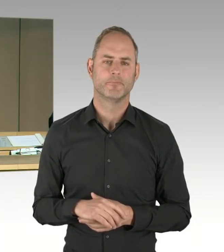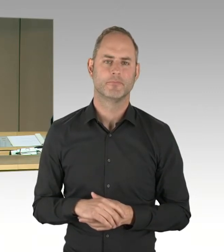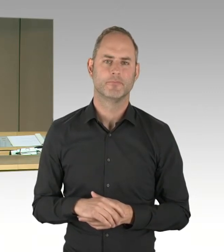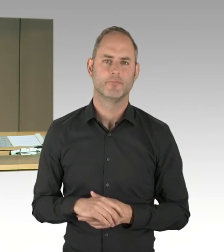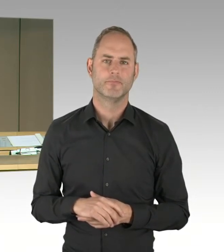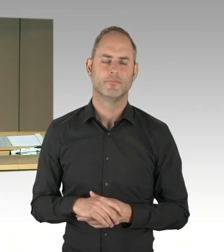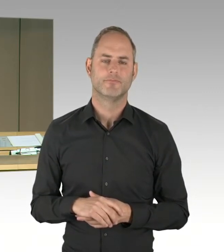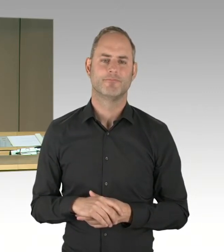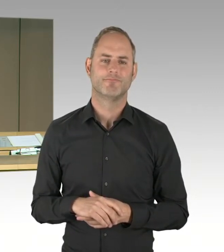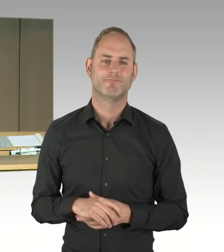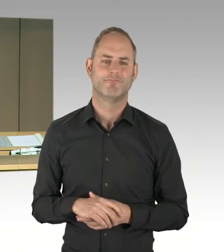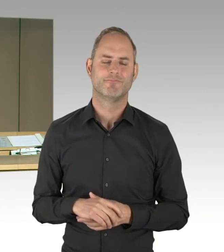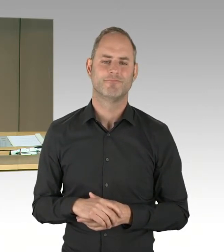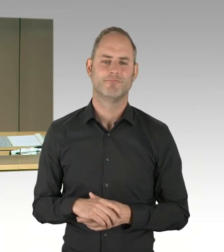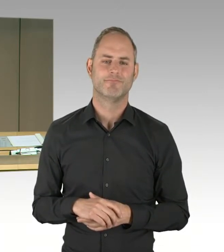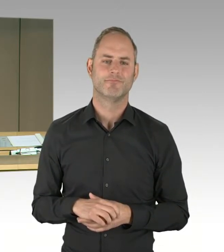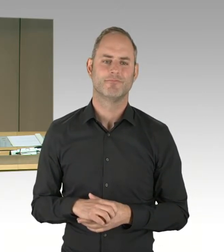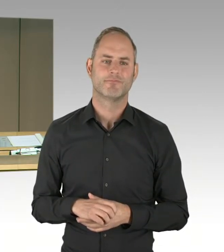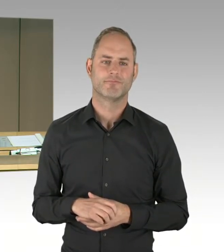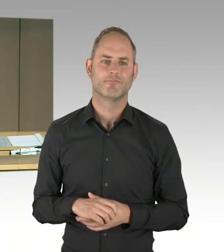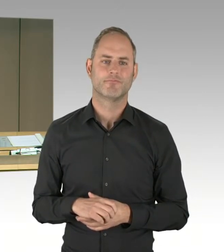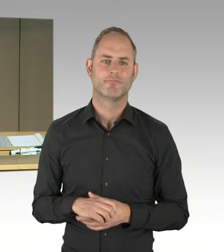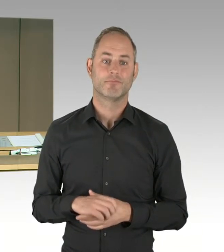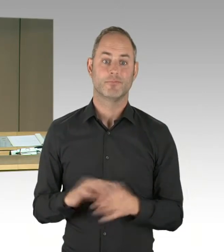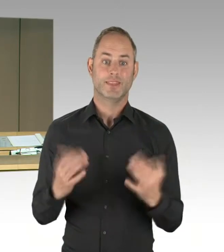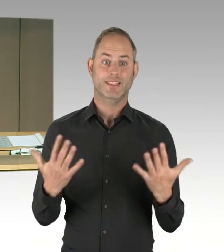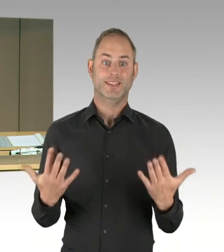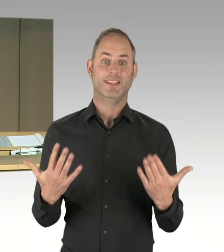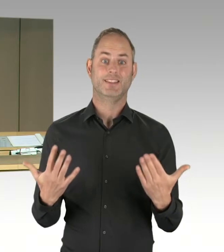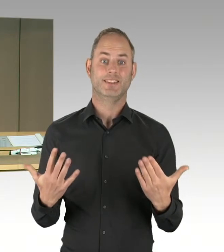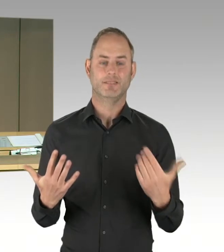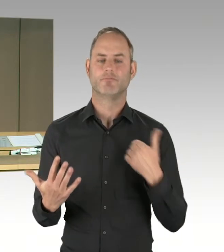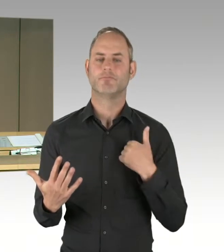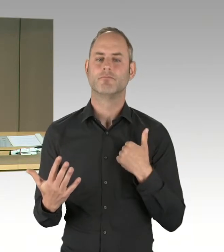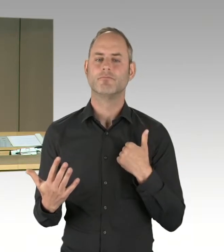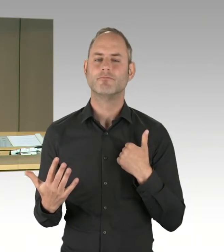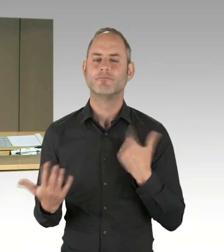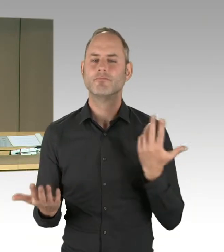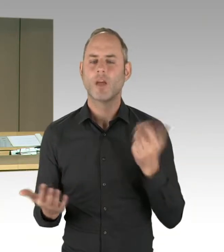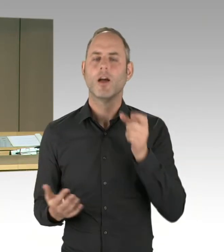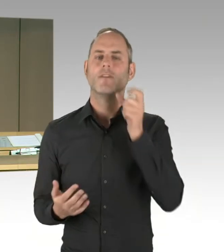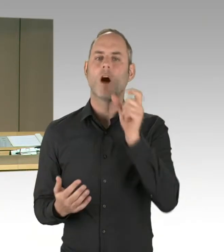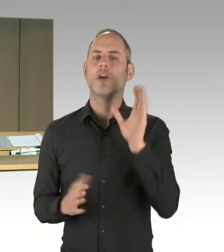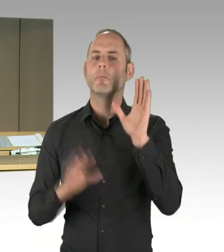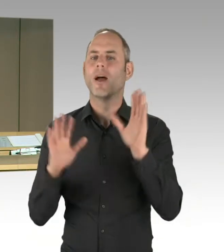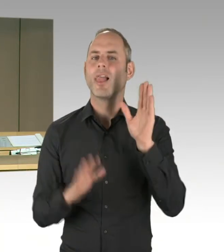Und jetzt verlese ich die Liste der Wortmeldungen. In folgender Reihenfolge ist das hier eingegangen: